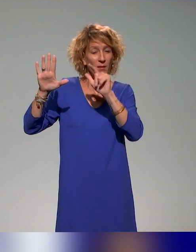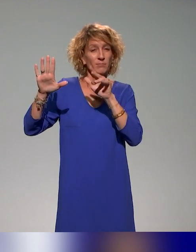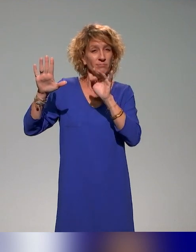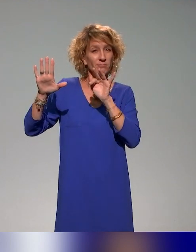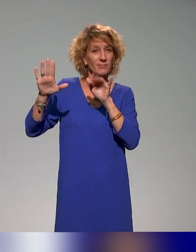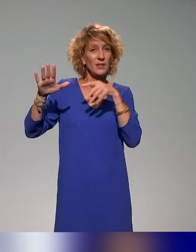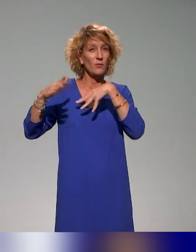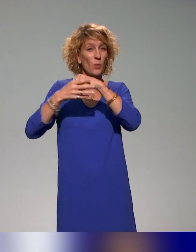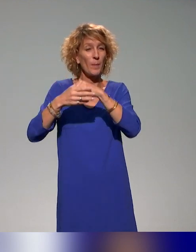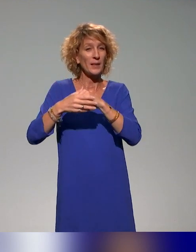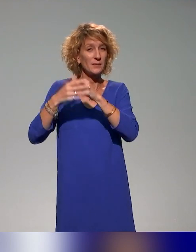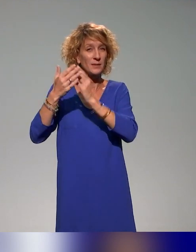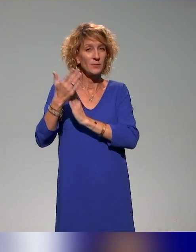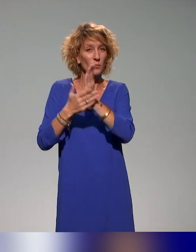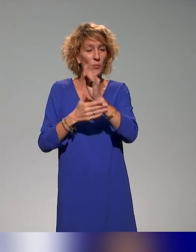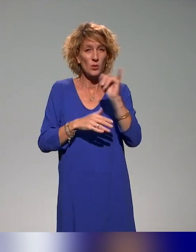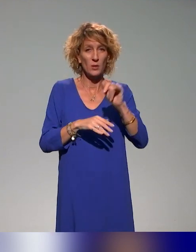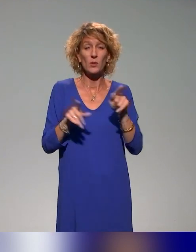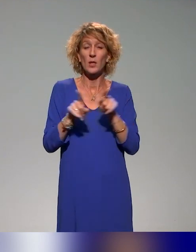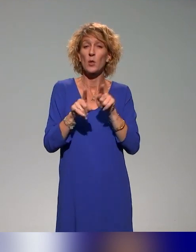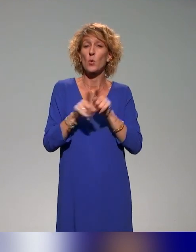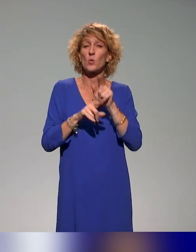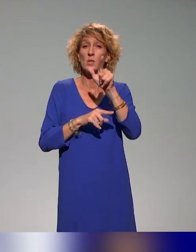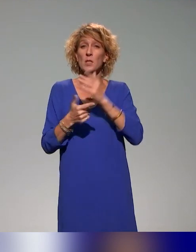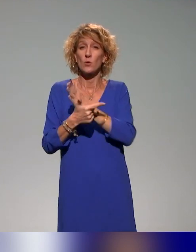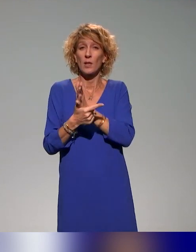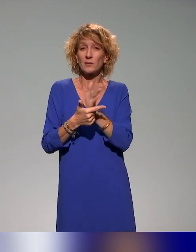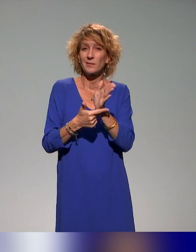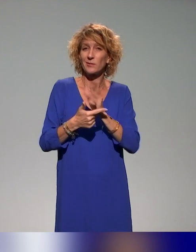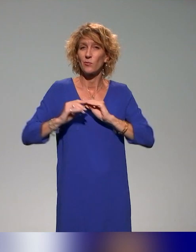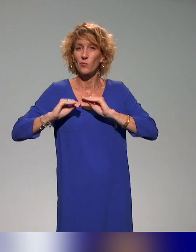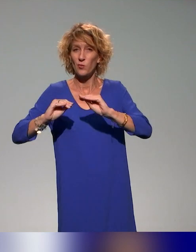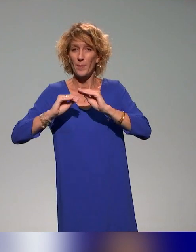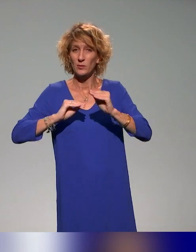nous ferons un focus sur deux actions de formation que nous menons actuellement toujours dans le cadre du projet.